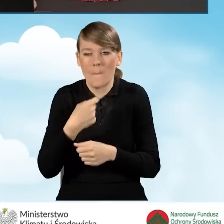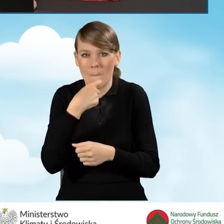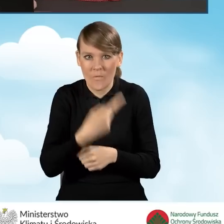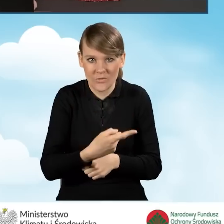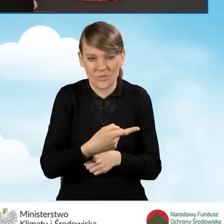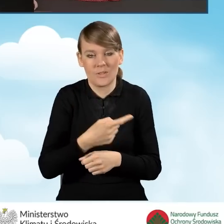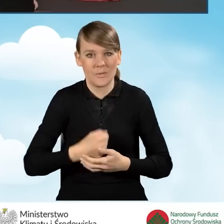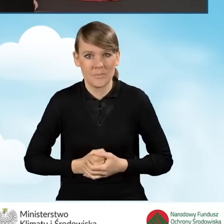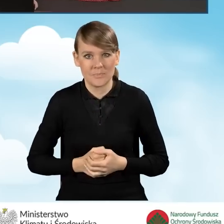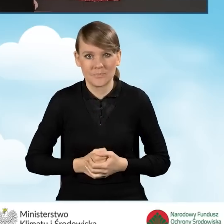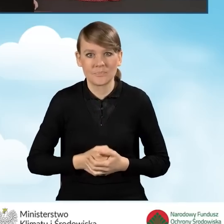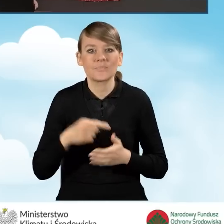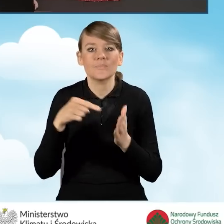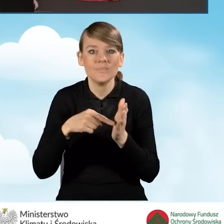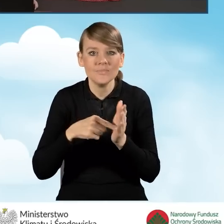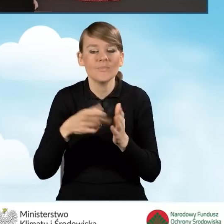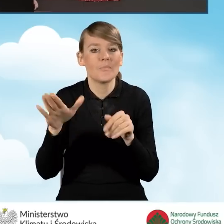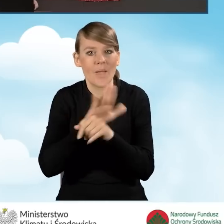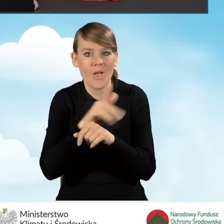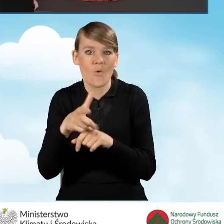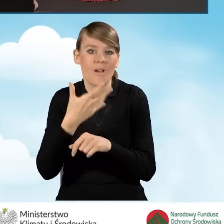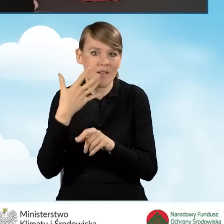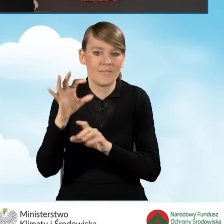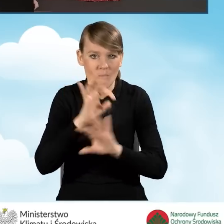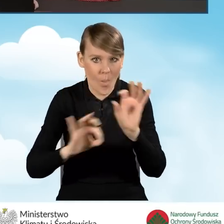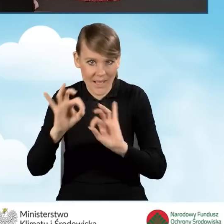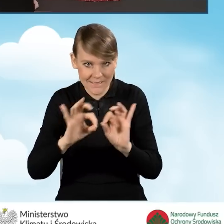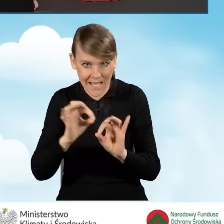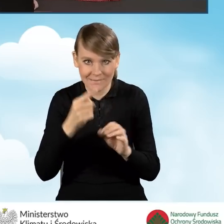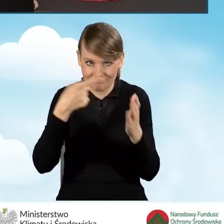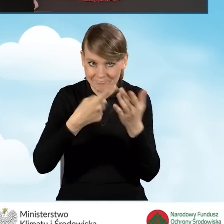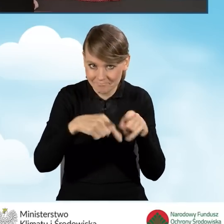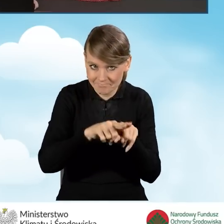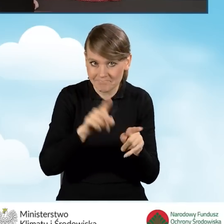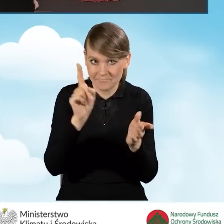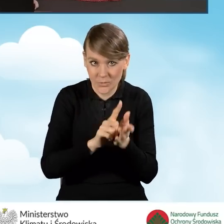z kompleksową termomodernizacją w rozumieniu naszego programu. Jeżeli będziemy realizować przedsięwzięcie,